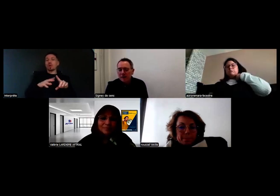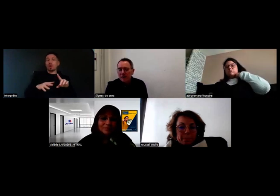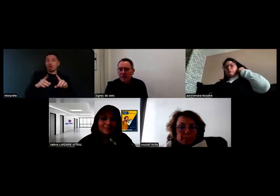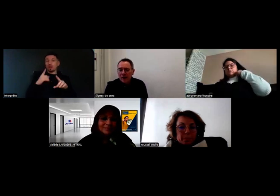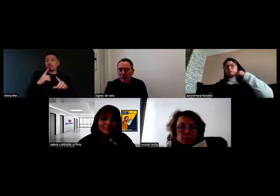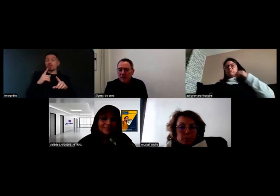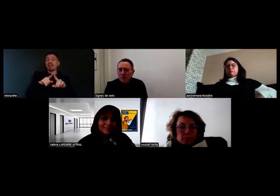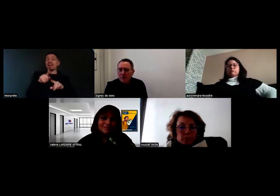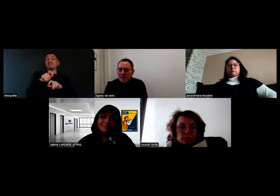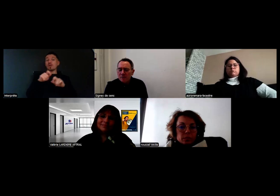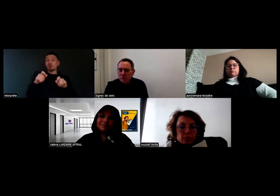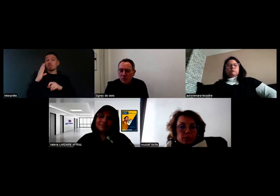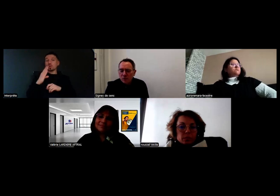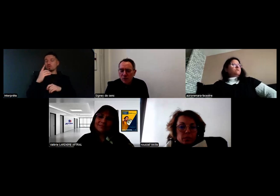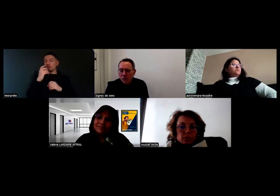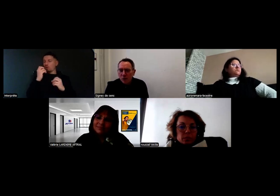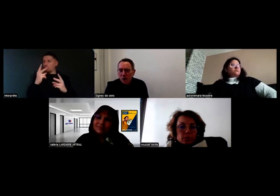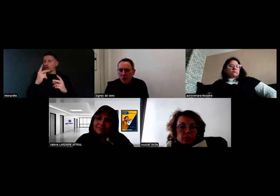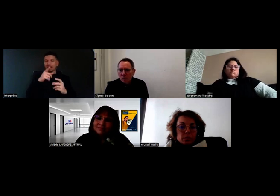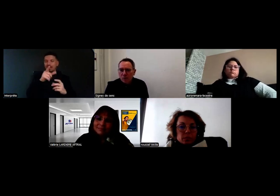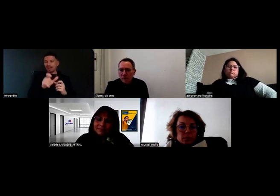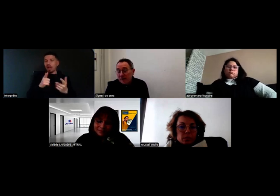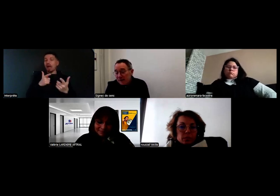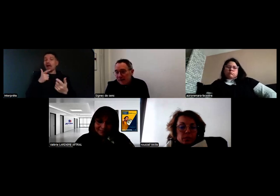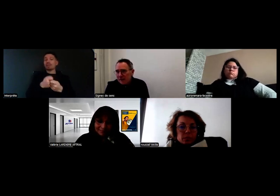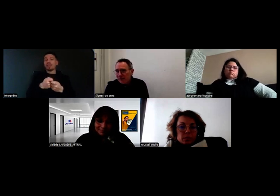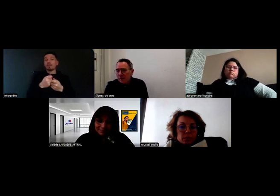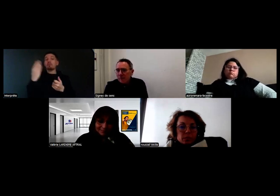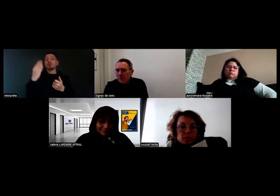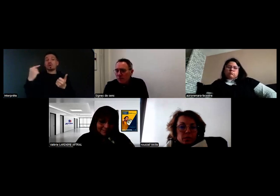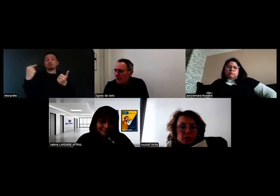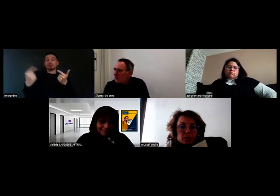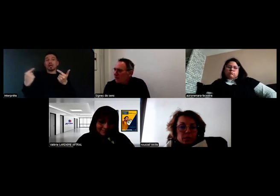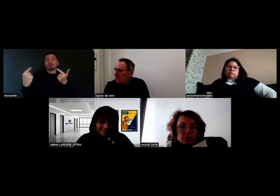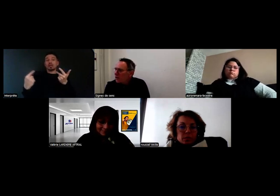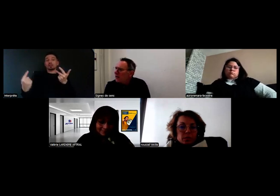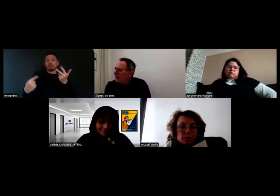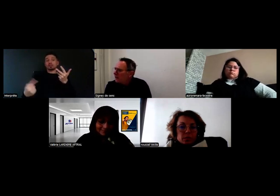qui sont à mettre en place pour faciliter et concrétiser le projet.